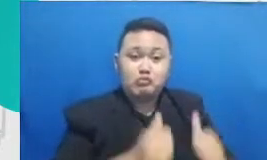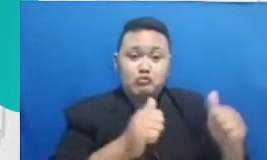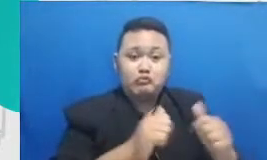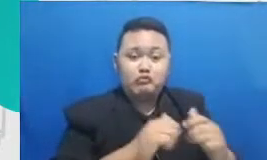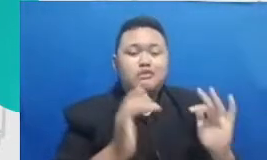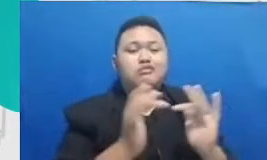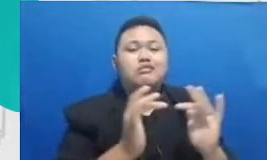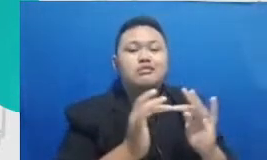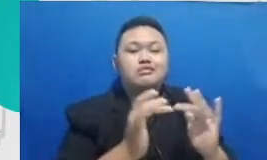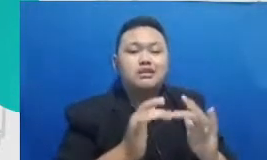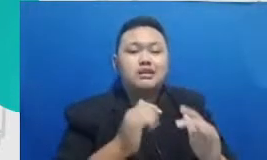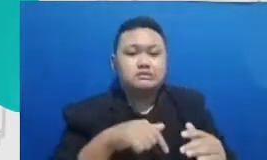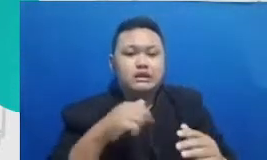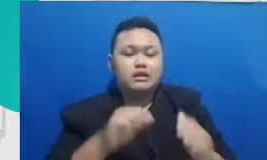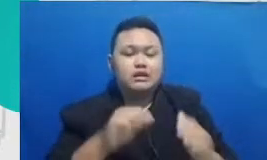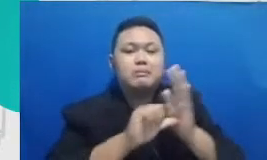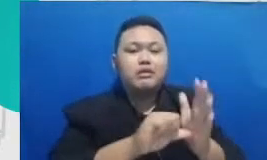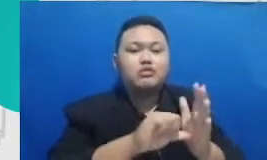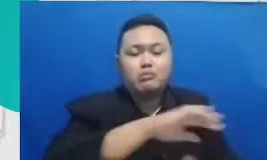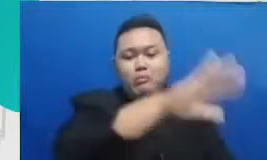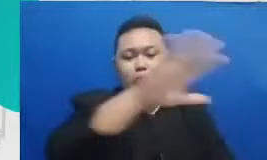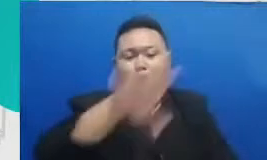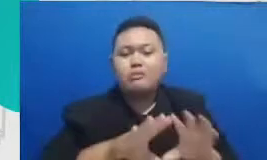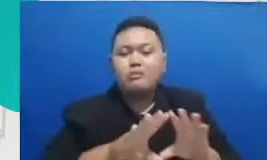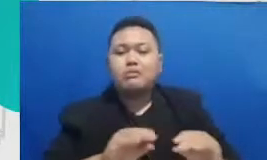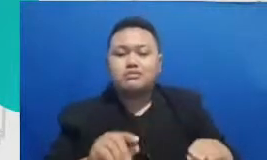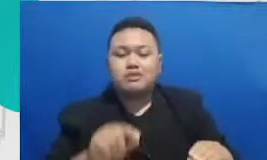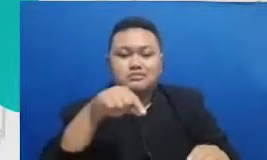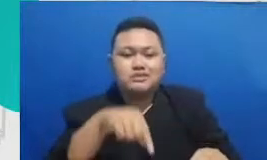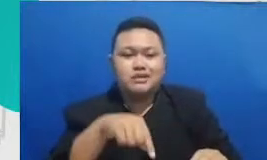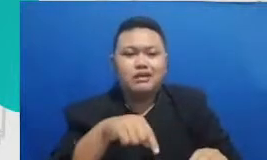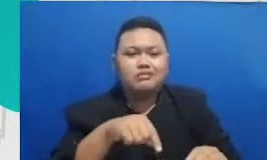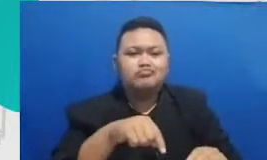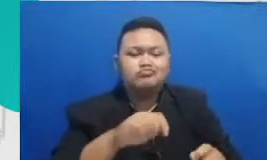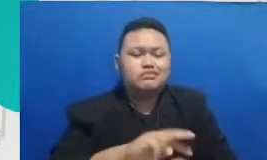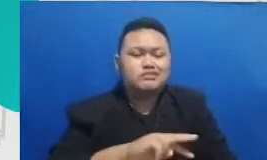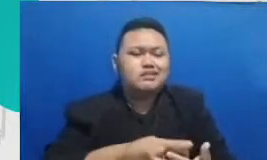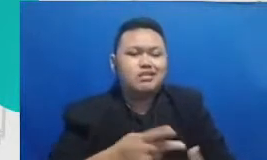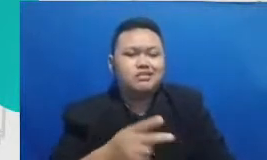membantu kita melakukan banyak pekerjaan yang tidak tergantikan dan justru menjadi kekuatan